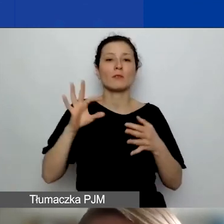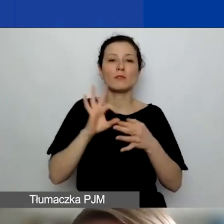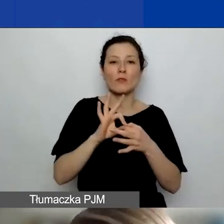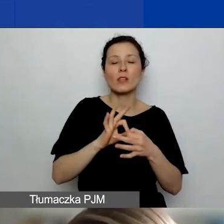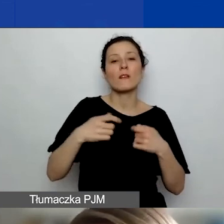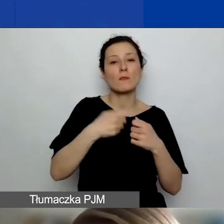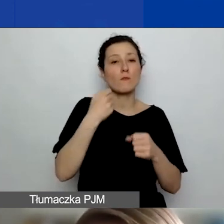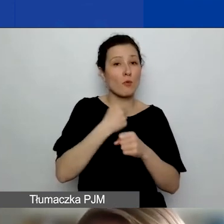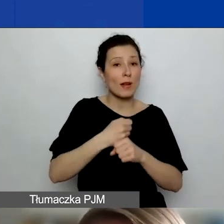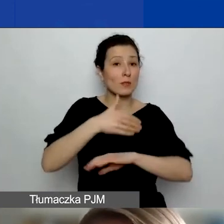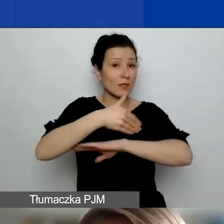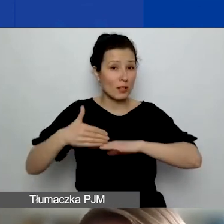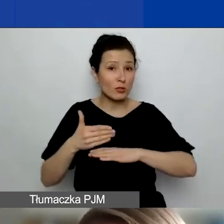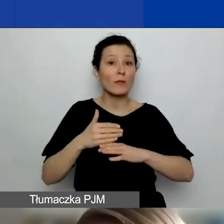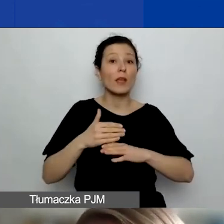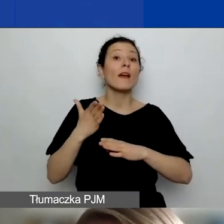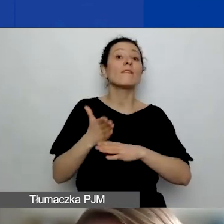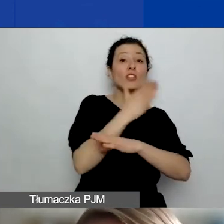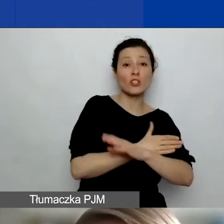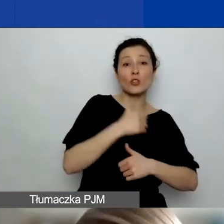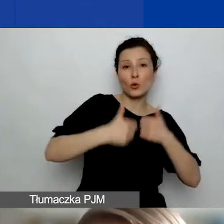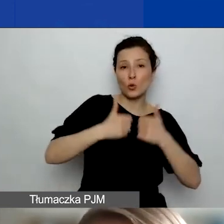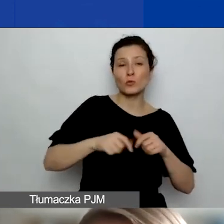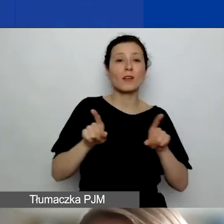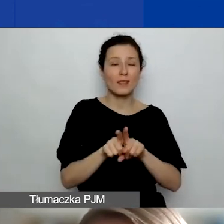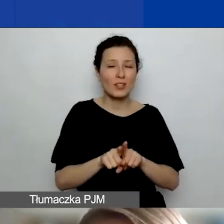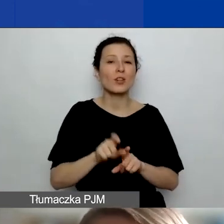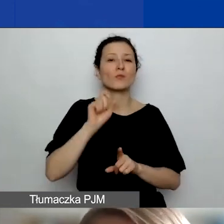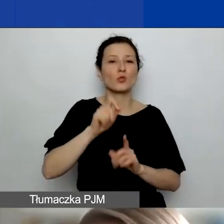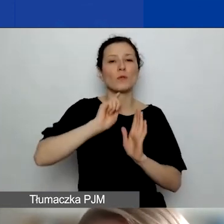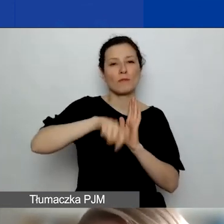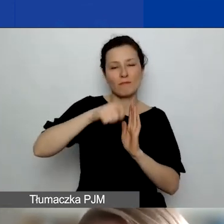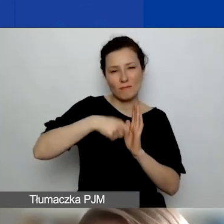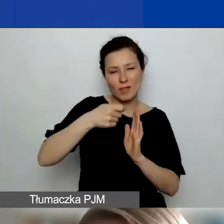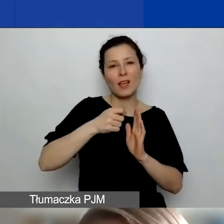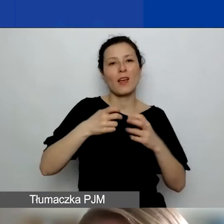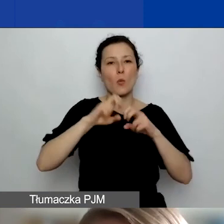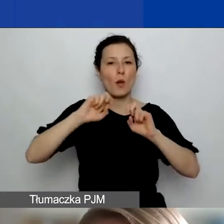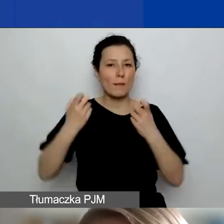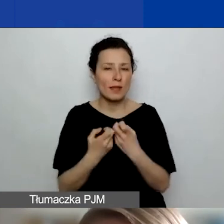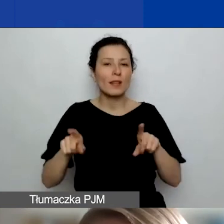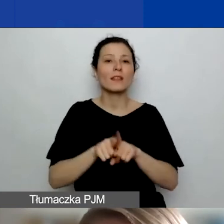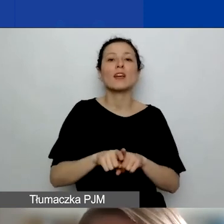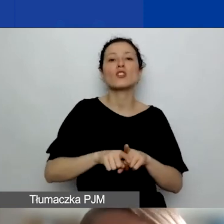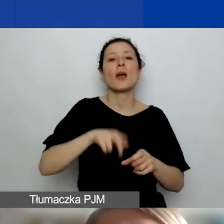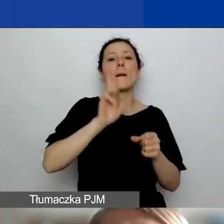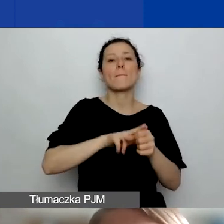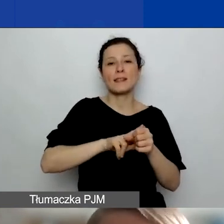z poprzedniego konkursu nagrane webinaria, bazy kontaktów do organizacji, wśród których można szukać partnerów.